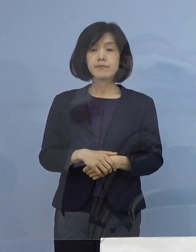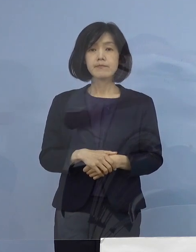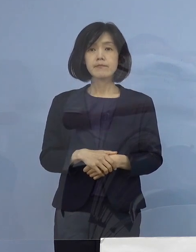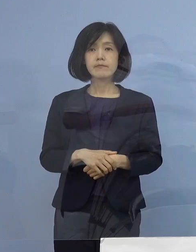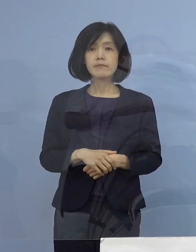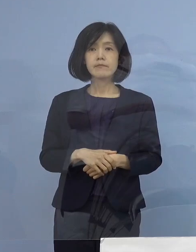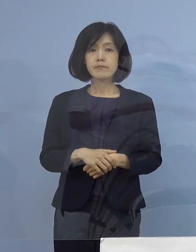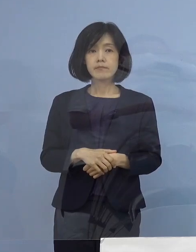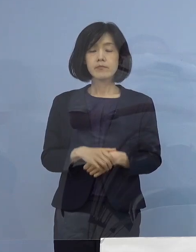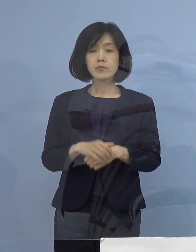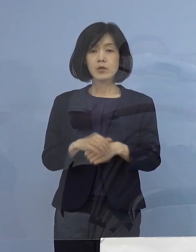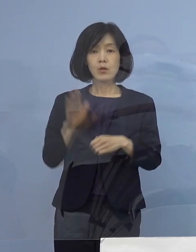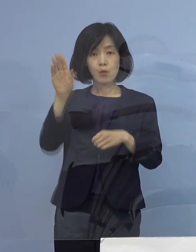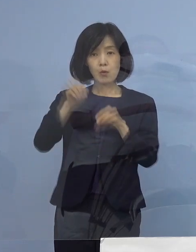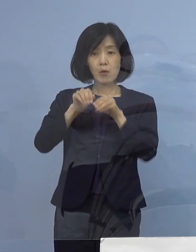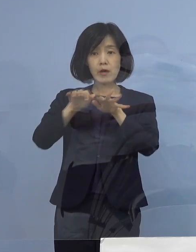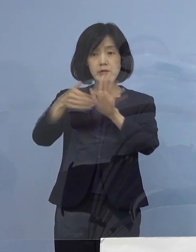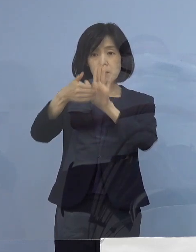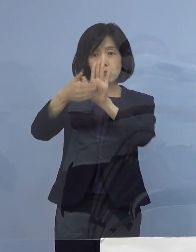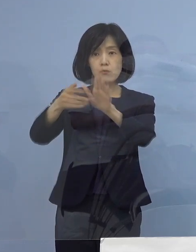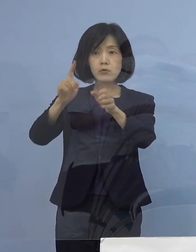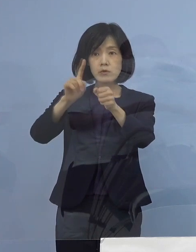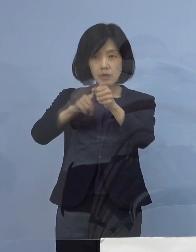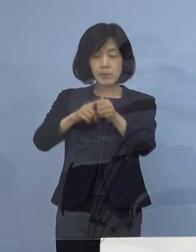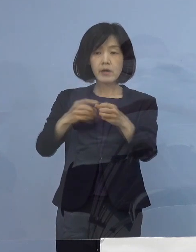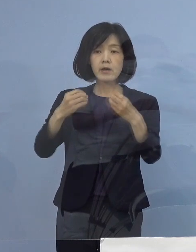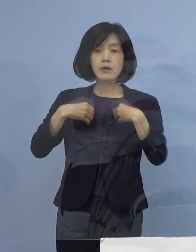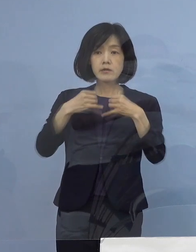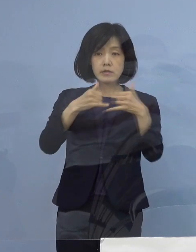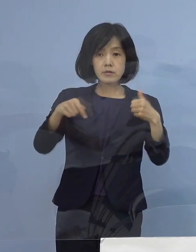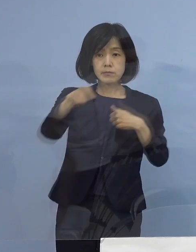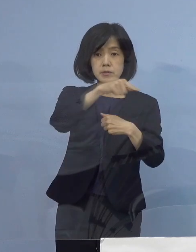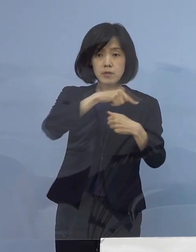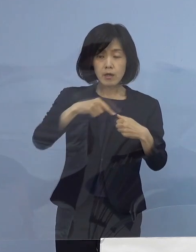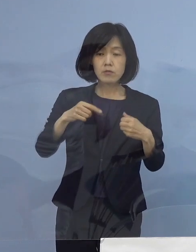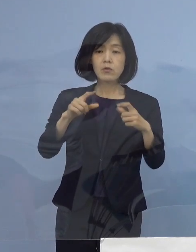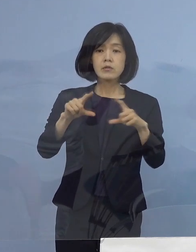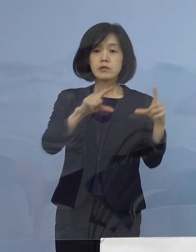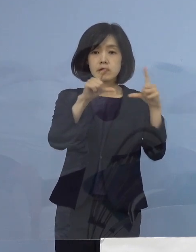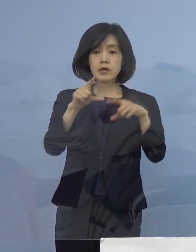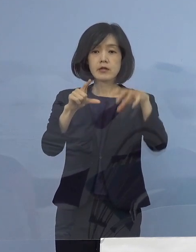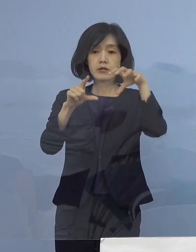公衆衛生上の観点から 感染された方が お住まいの市町村名